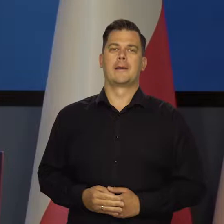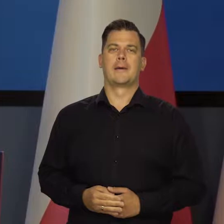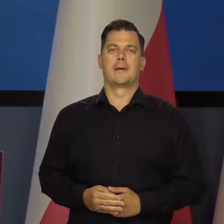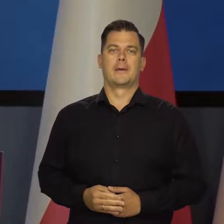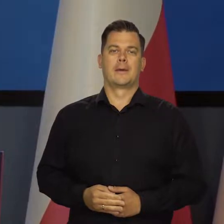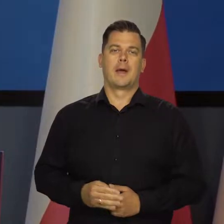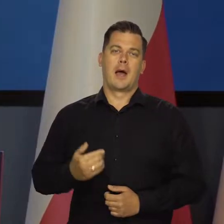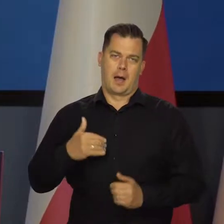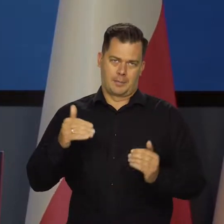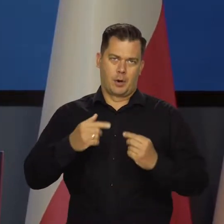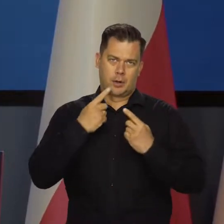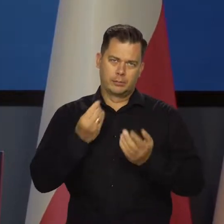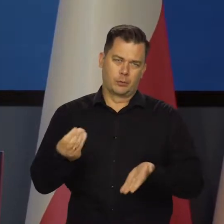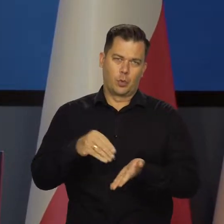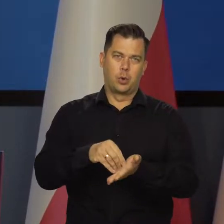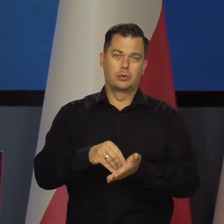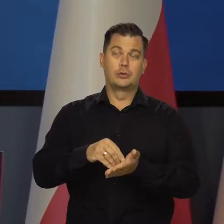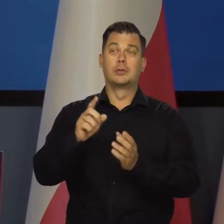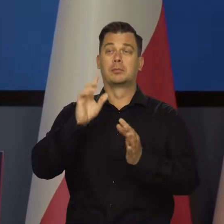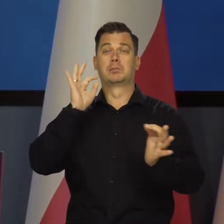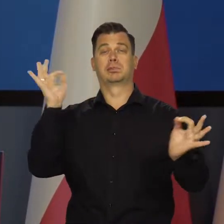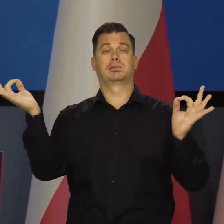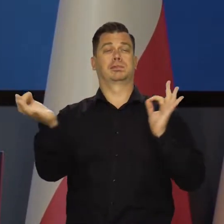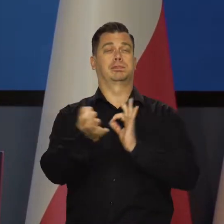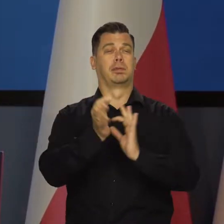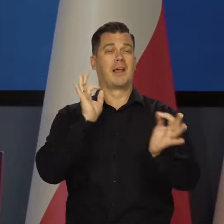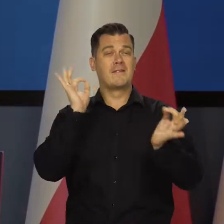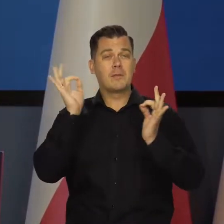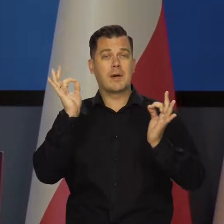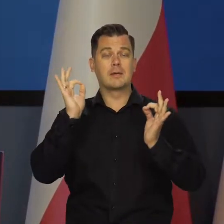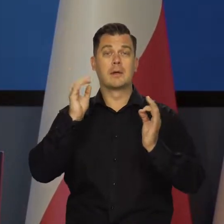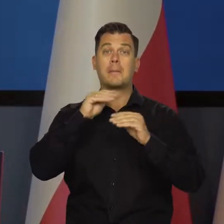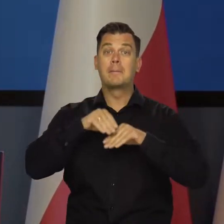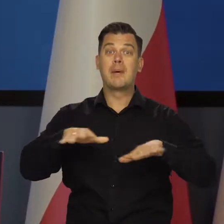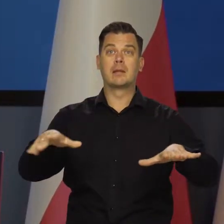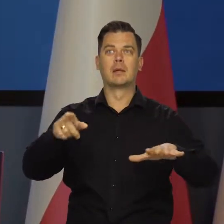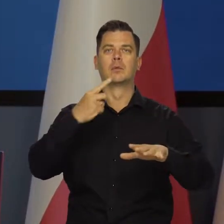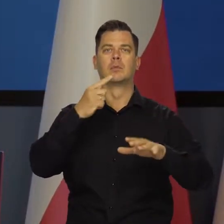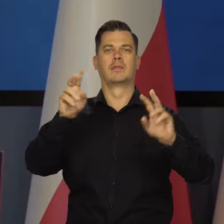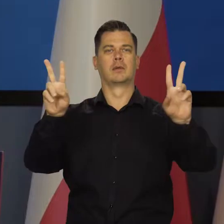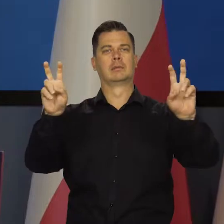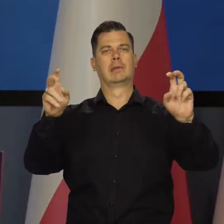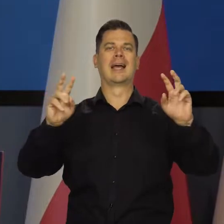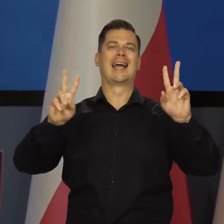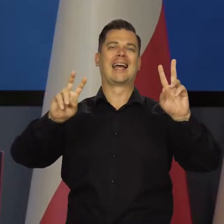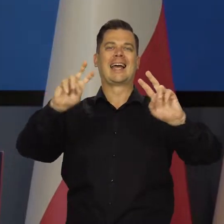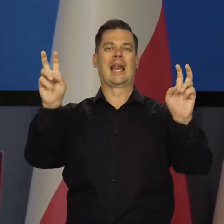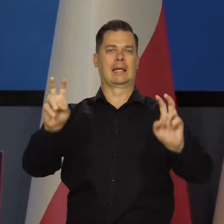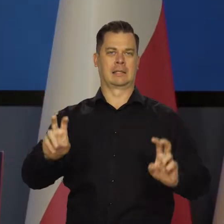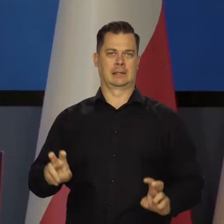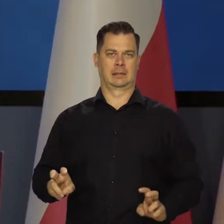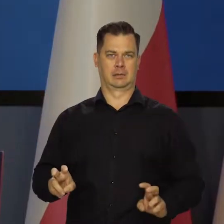Tu może taka uwaga, że w przestrzeni publicznej w większości mediów używane słowo kryzys w stosunku do sytuacji gospodarczej w Polsce.